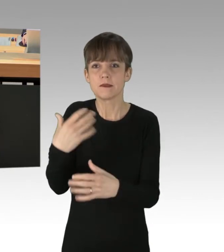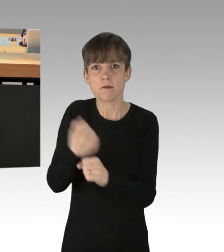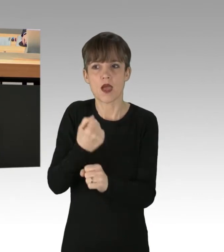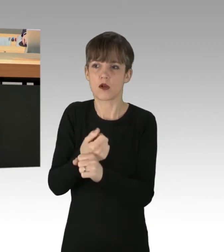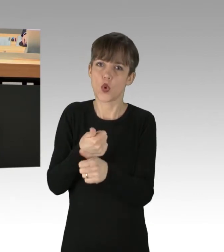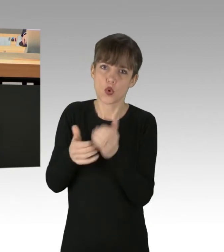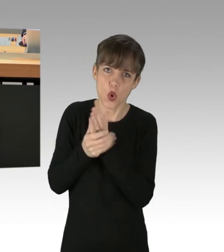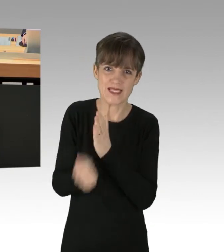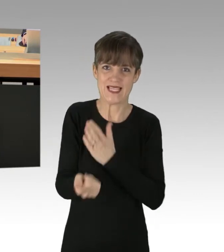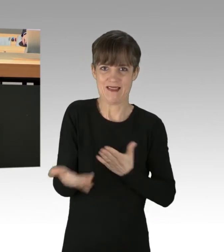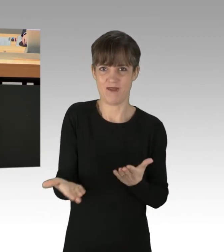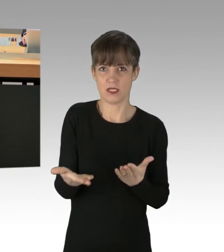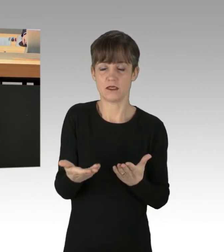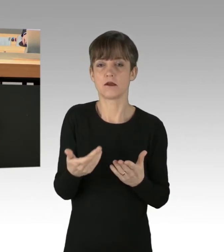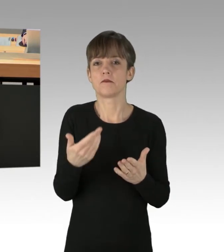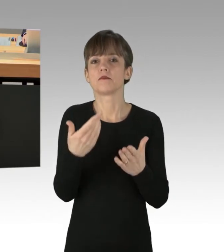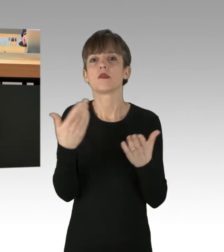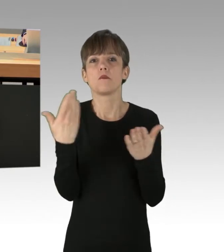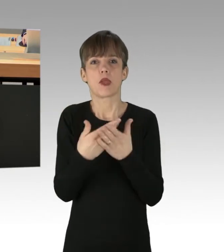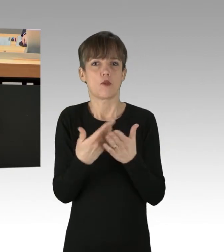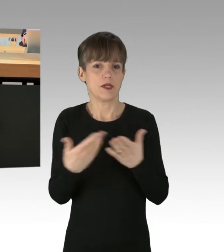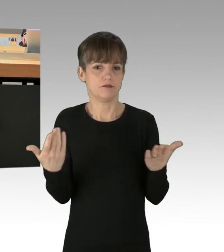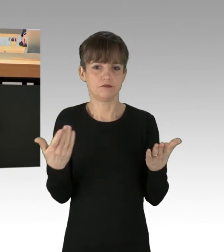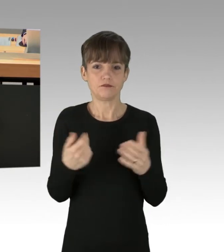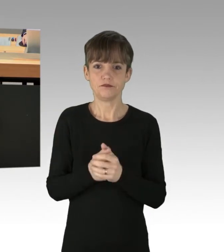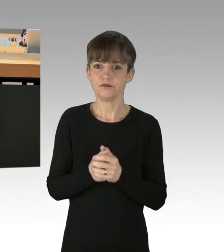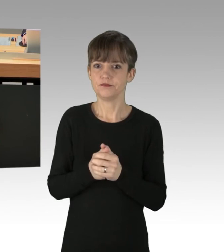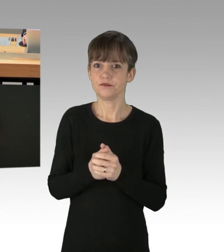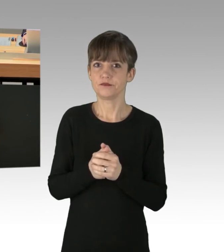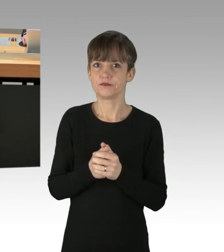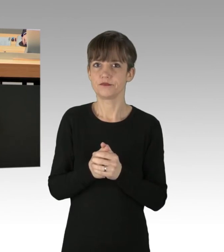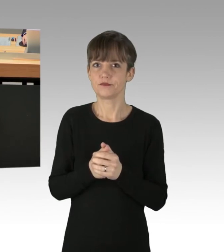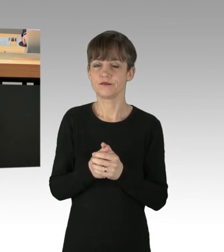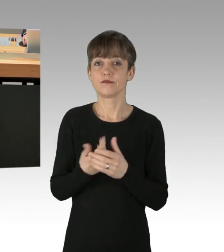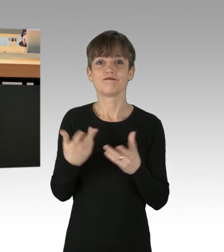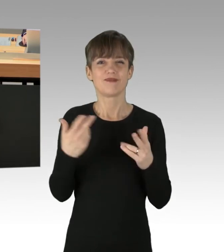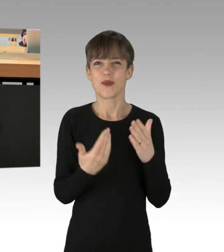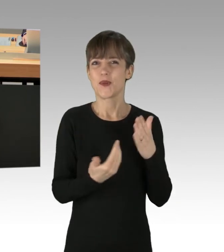Hier könnte ich mir mal die Anwendung des Neuköllner Modells gut vorstellen.